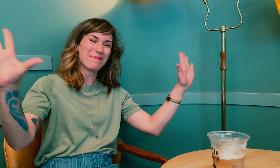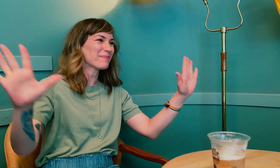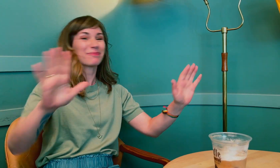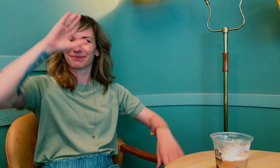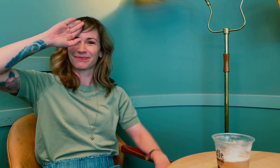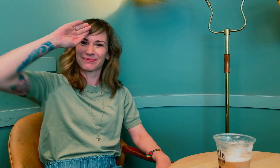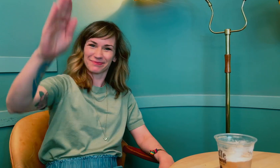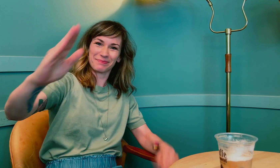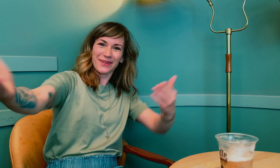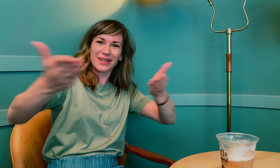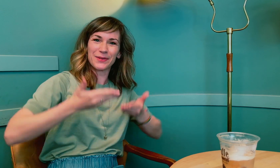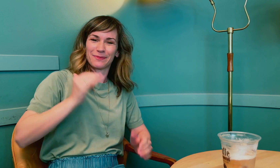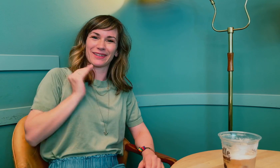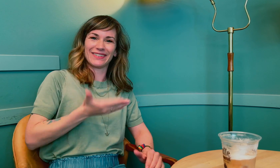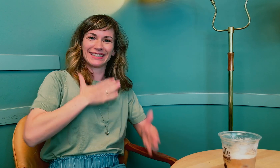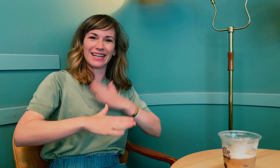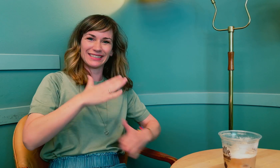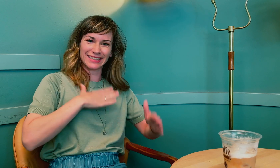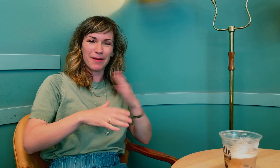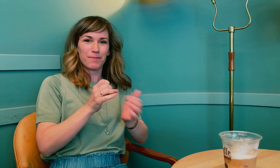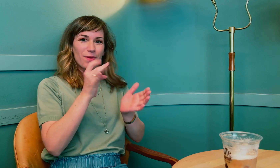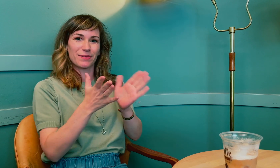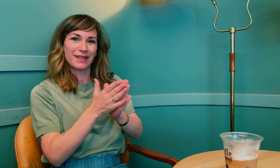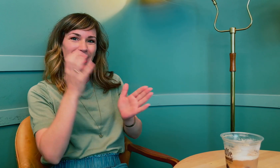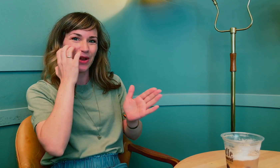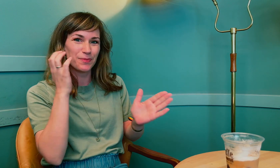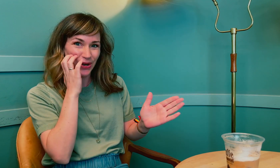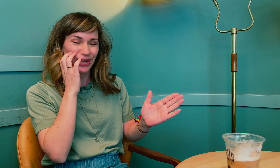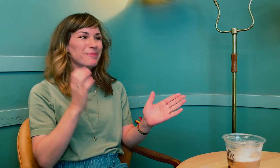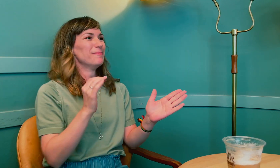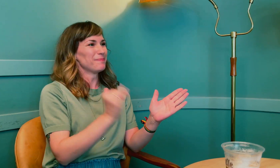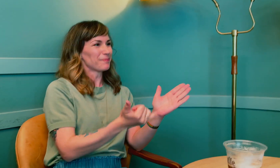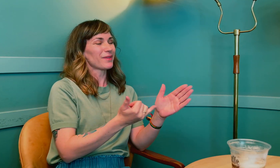Klar? Hei, velkommen til Kvinnehelsepodden med Annbjørg.